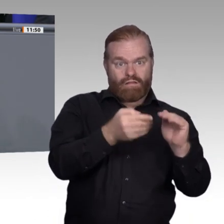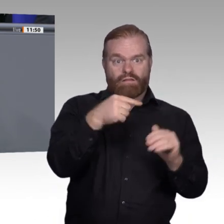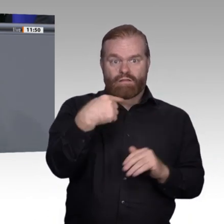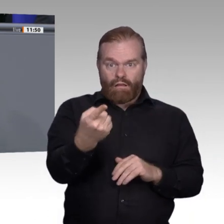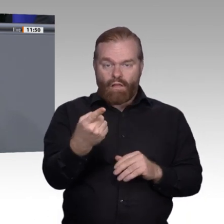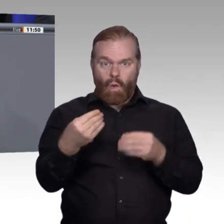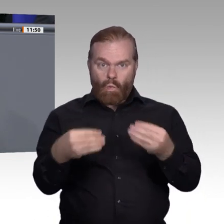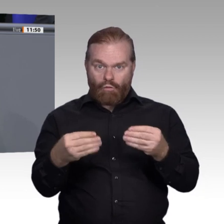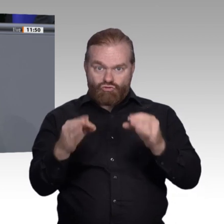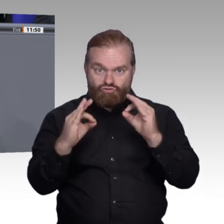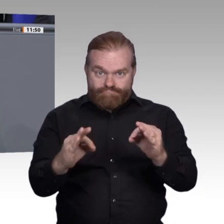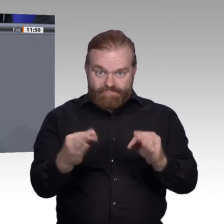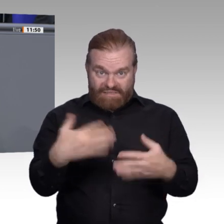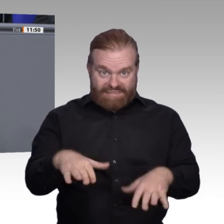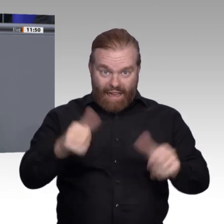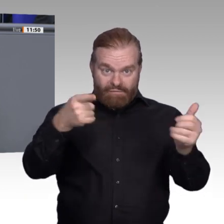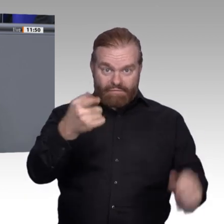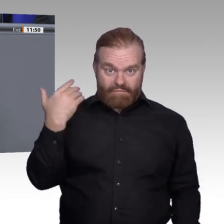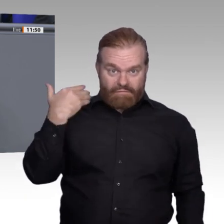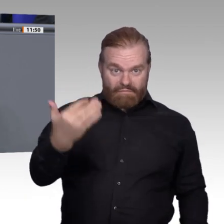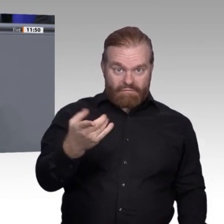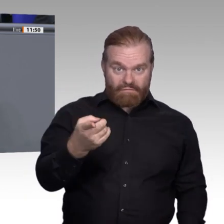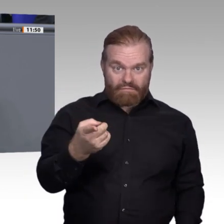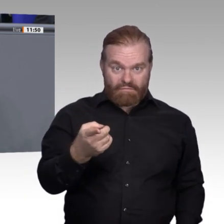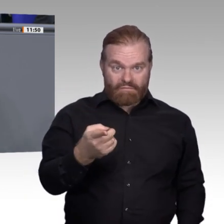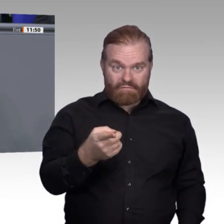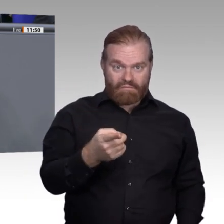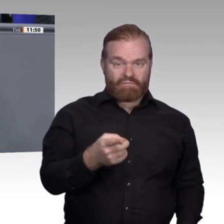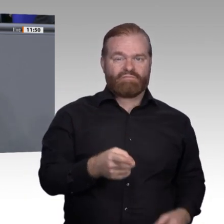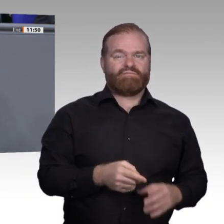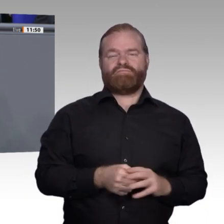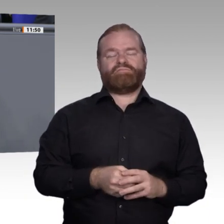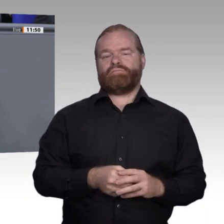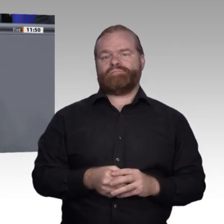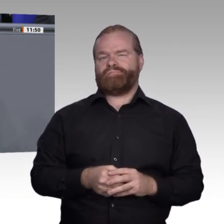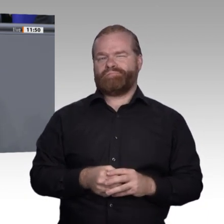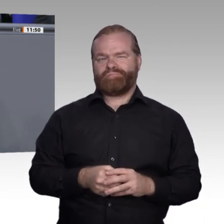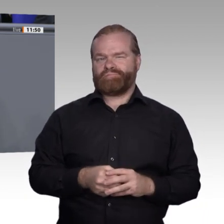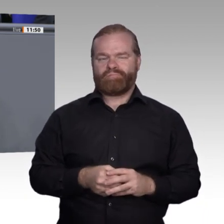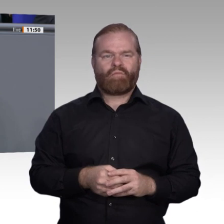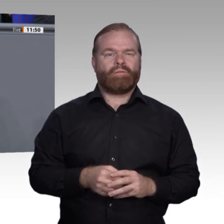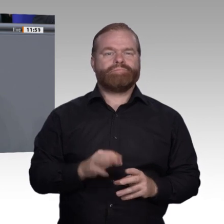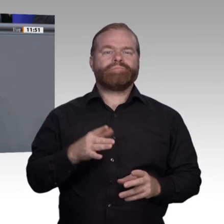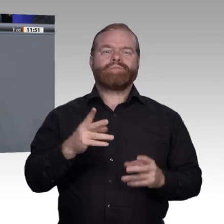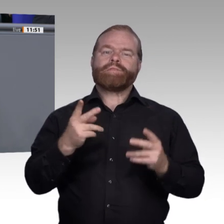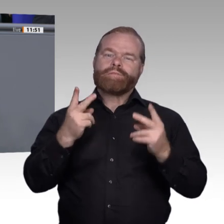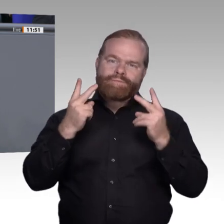Dorn im Auge. Sie wollen die Sozialpartnerschaft aushebeln. Man will ein Zweiklassensystem in der Berufsbildung einführen durch die Verbreitung von